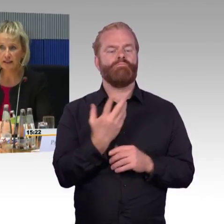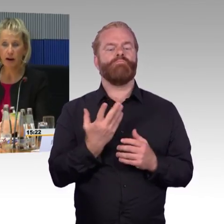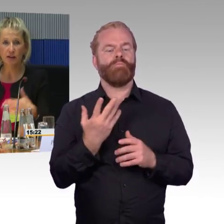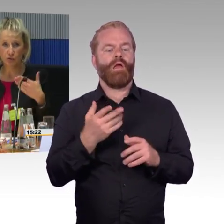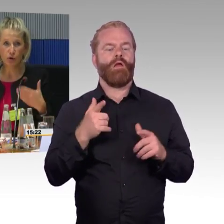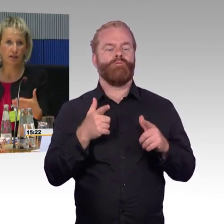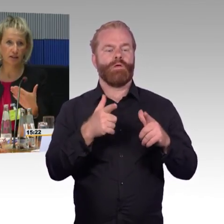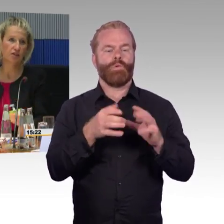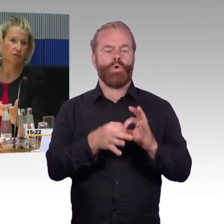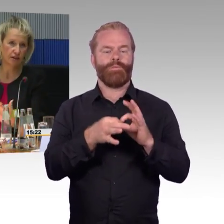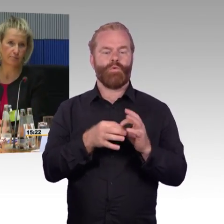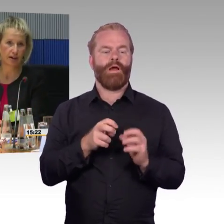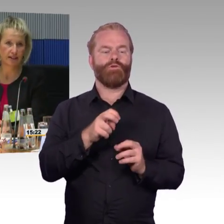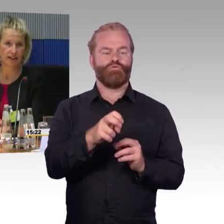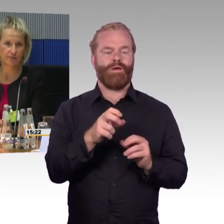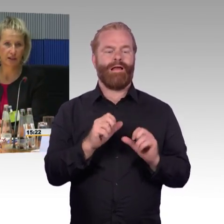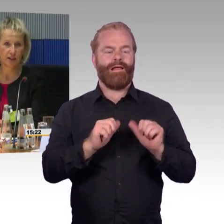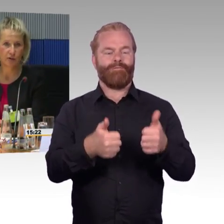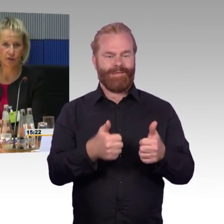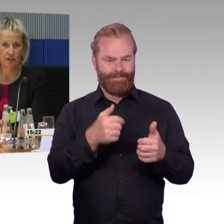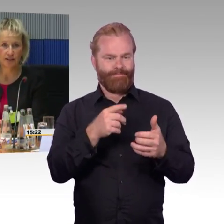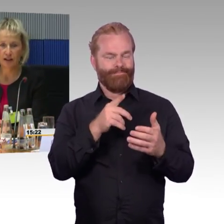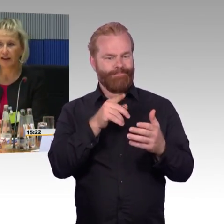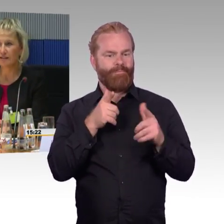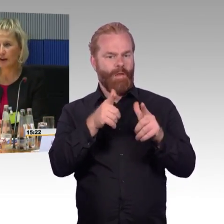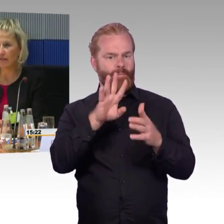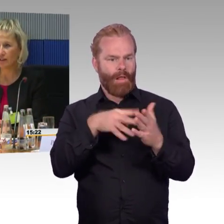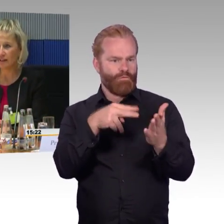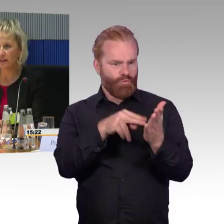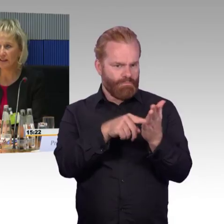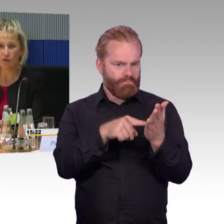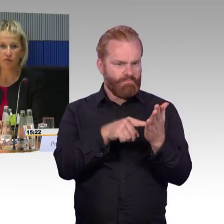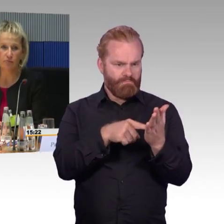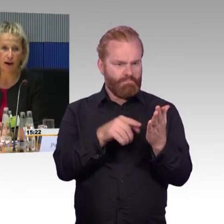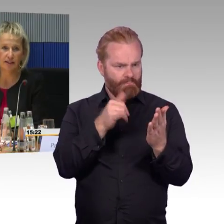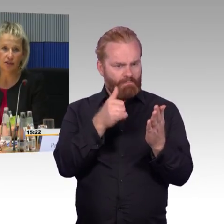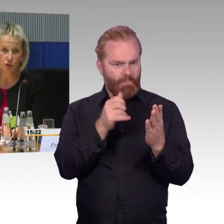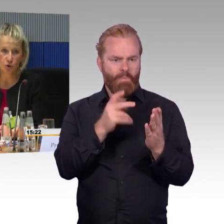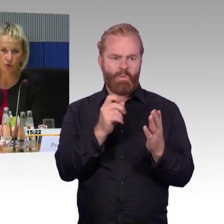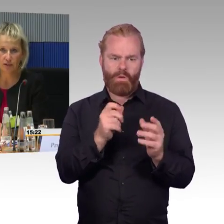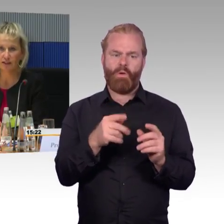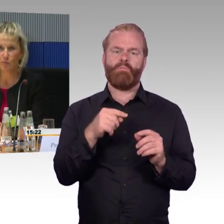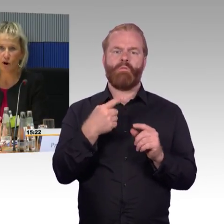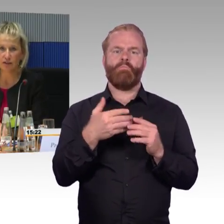Das ist immer nur der Soll-Fahrplan. Gerade im Nahverkehr ist es oftmals so,